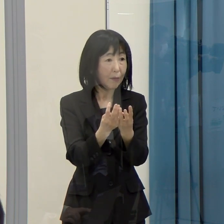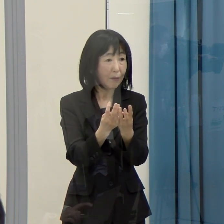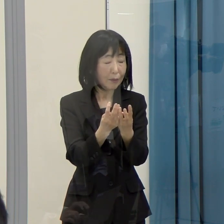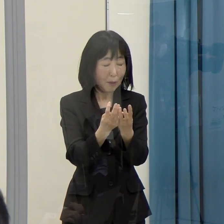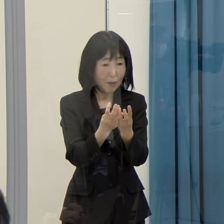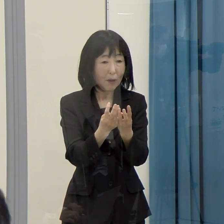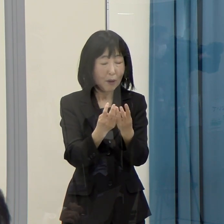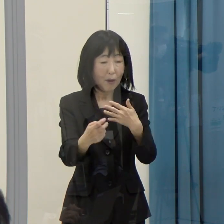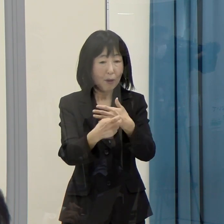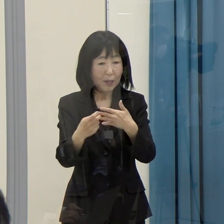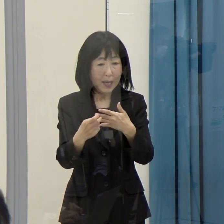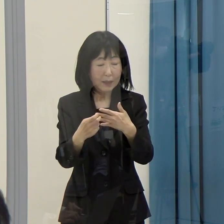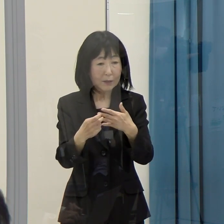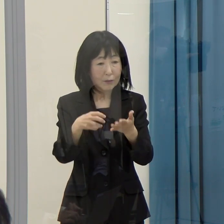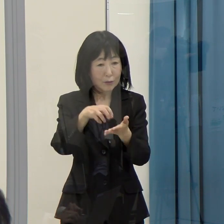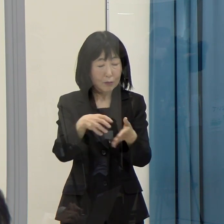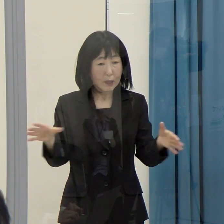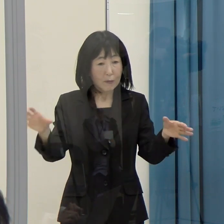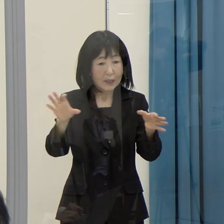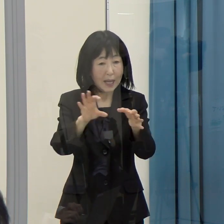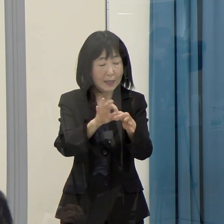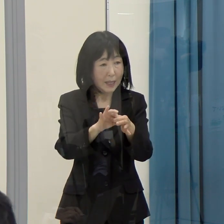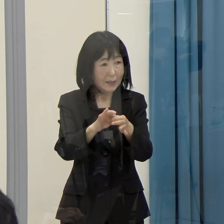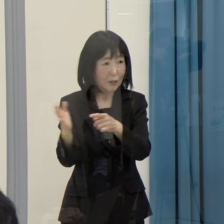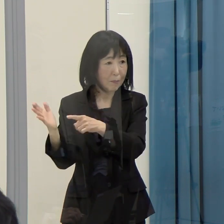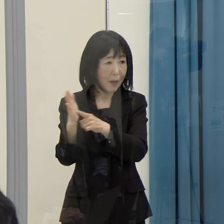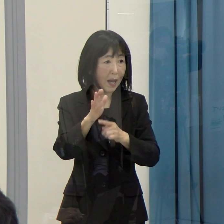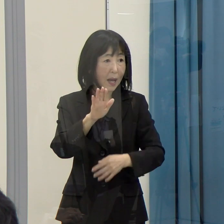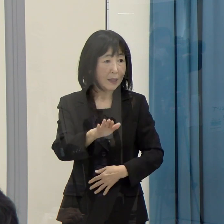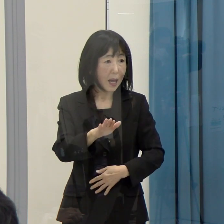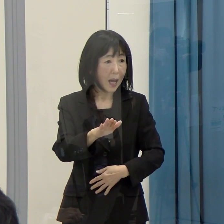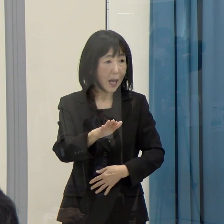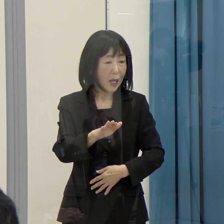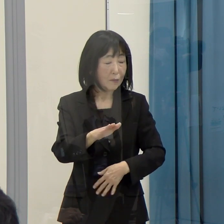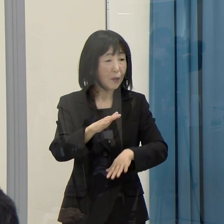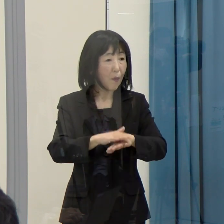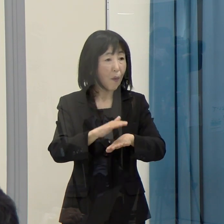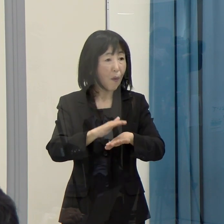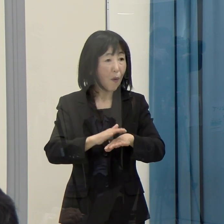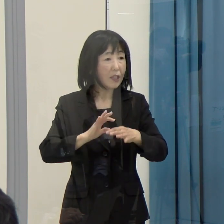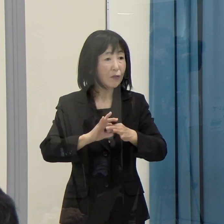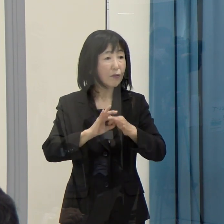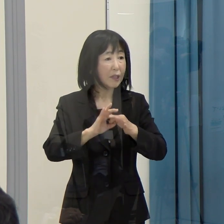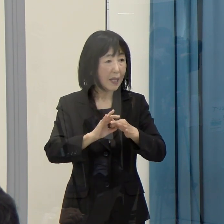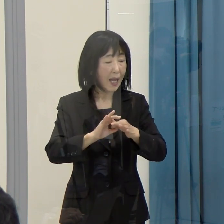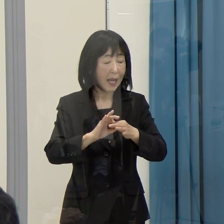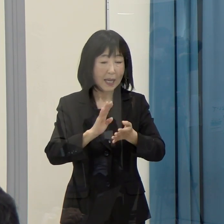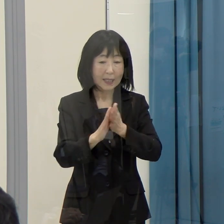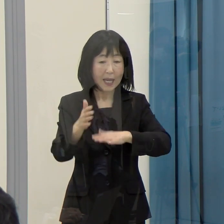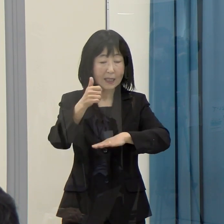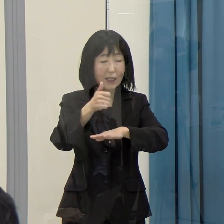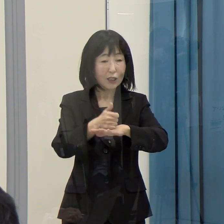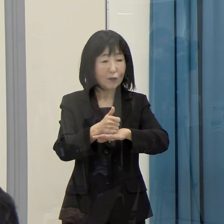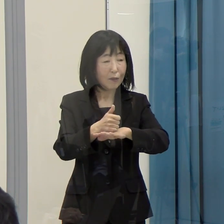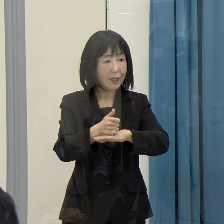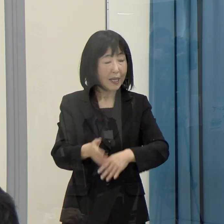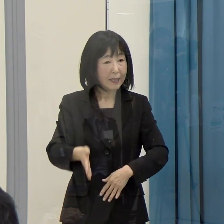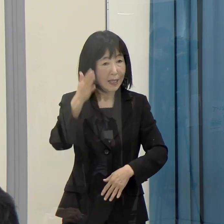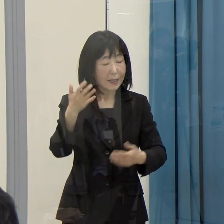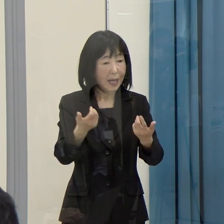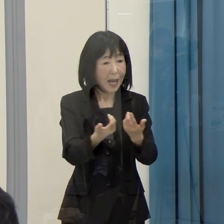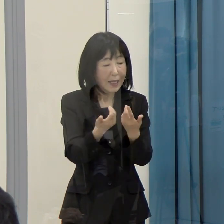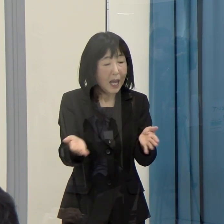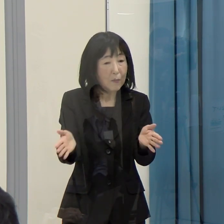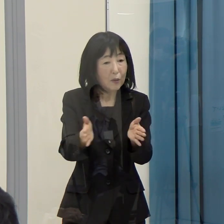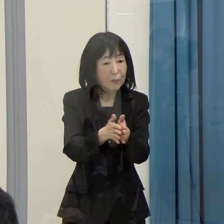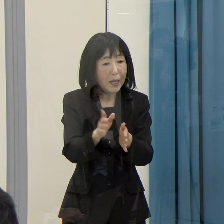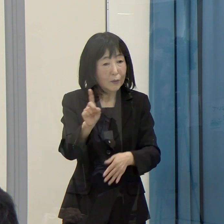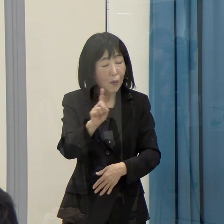その政府の方針に対して、知事としては賛否含めて、どう受け止めているかをお聞かせ願えないでしょうか。